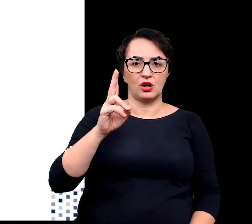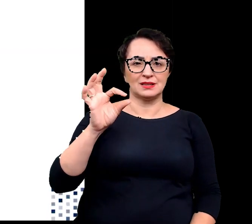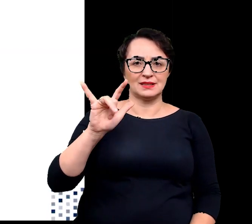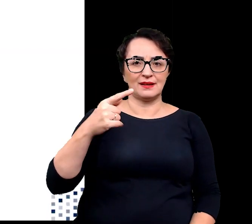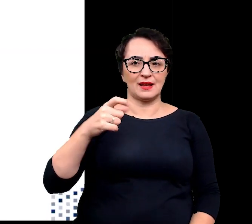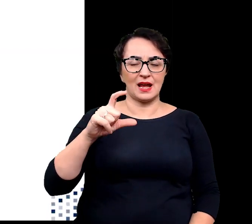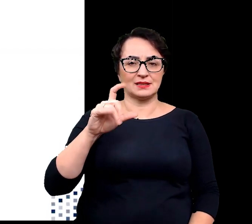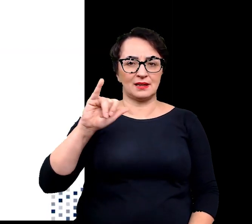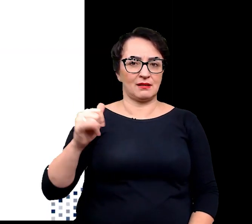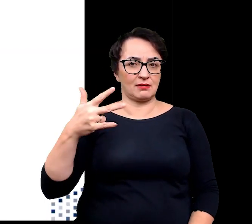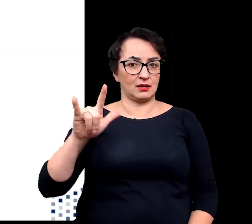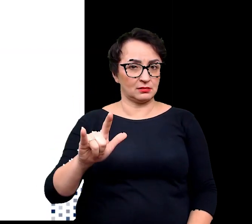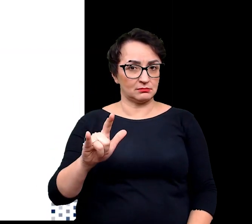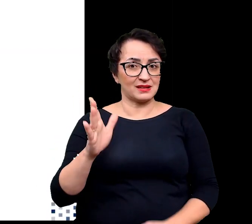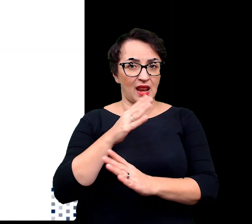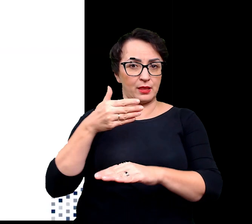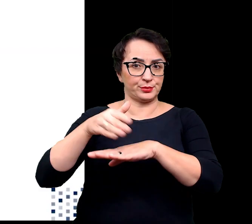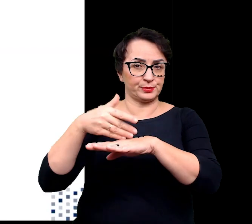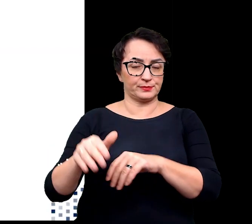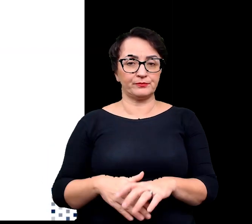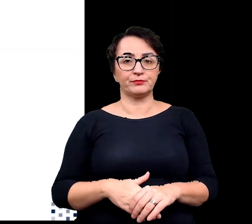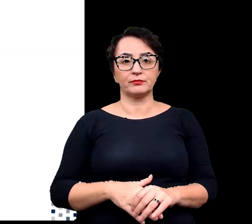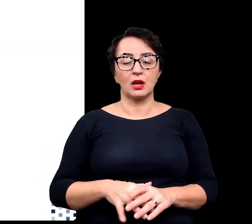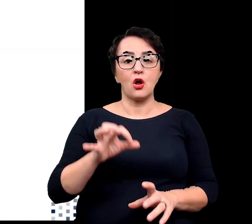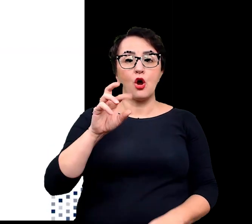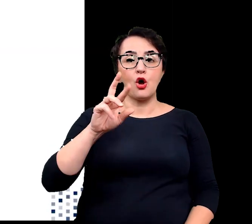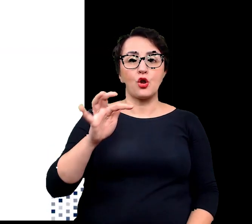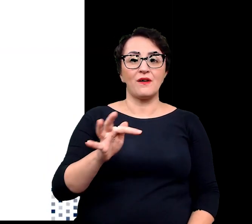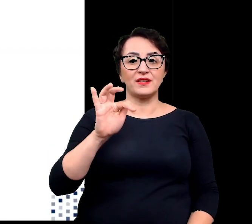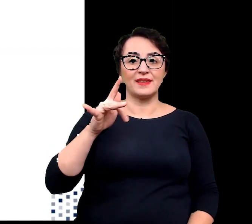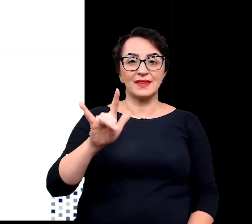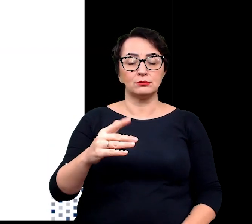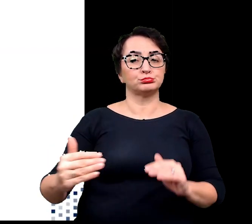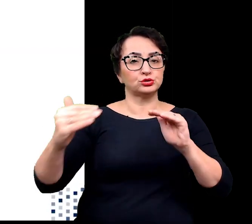Kolejnym przystosowaniem oreofitów do zasiedlanego przez nich środowiska